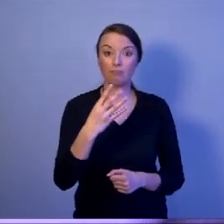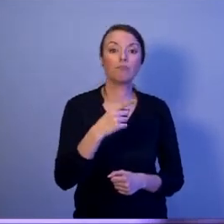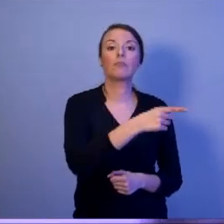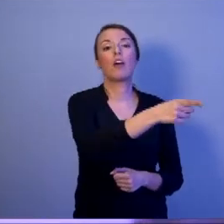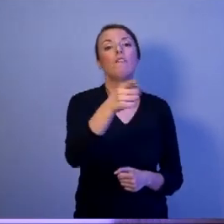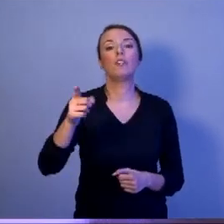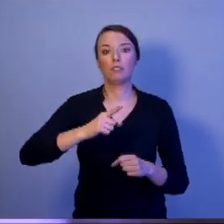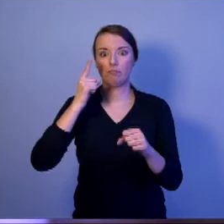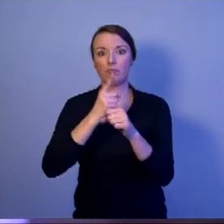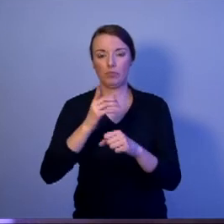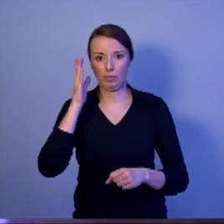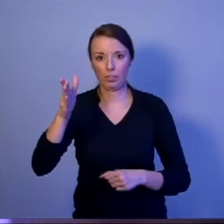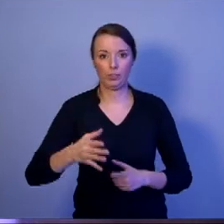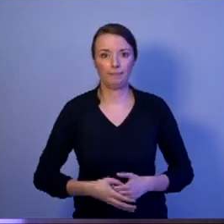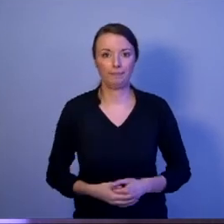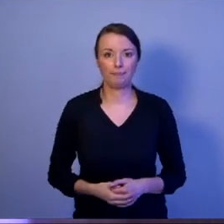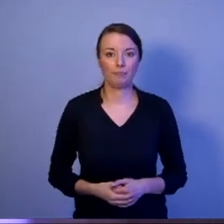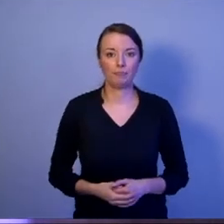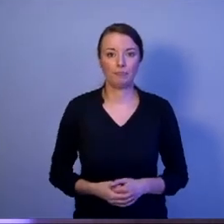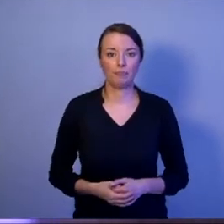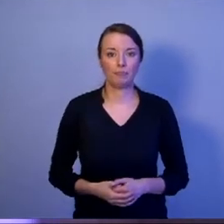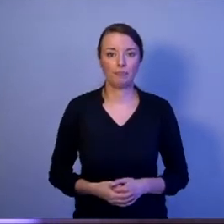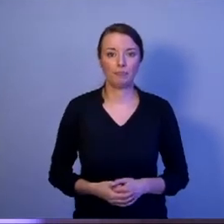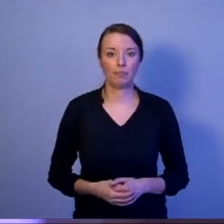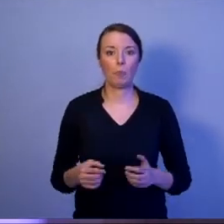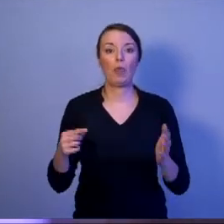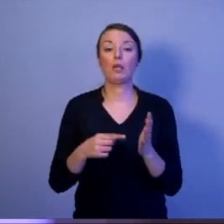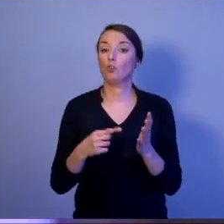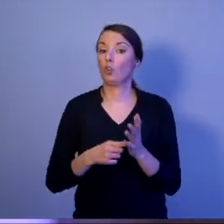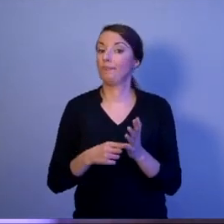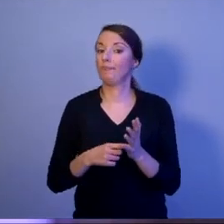Nie będzie to tylko wybór między strażnikiem konstytucji